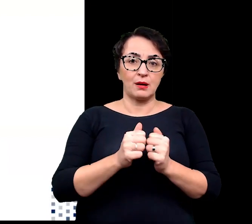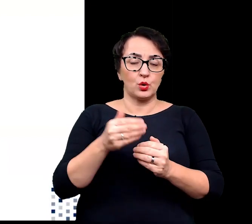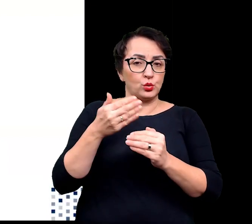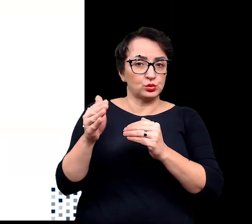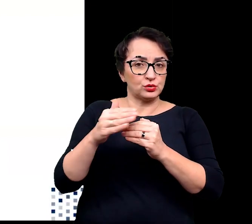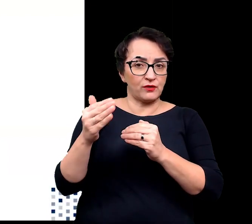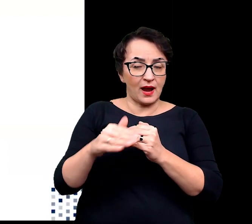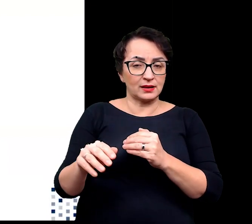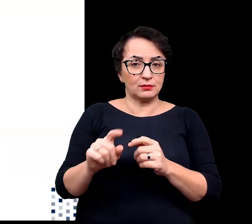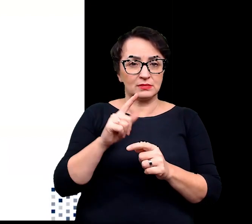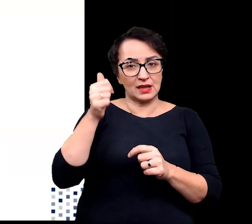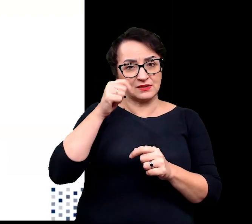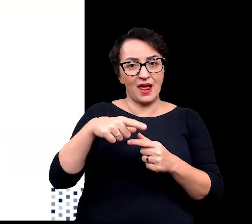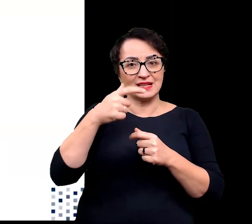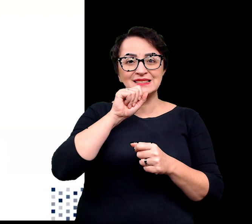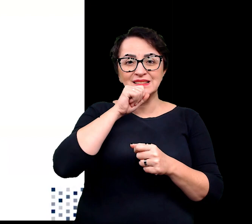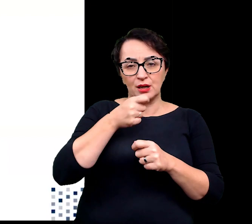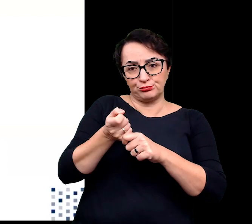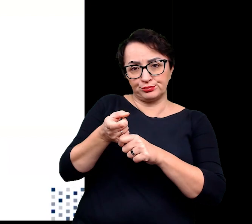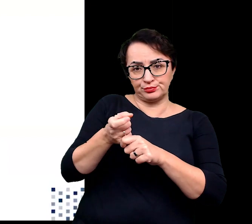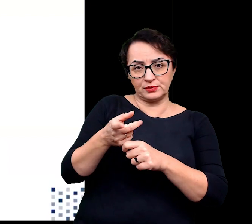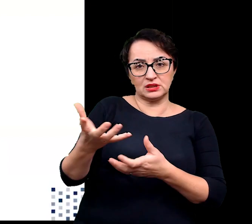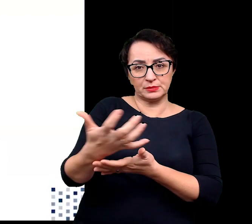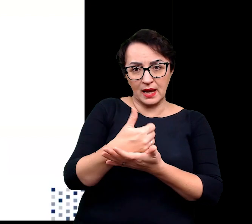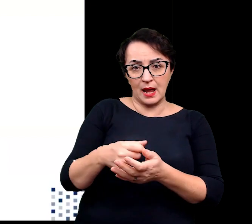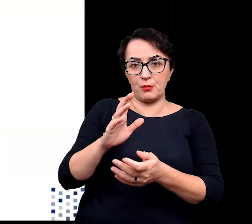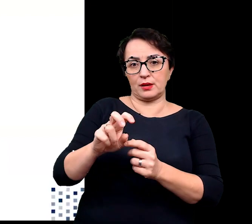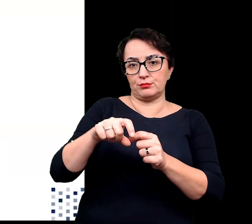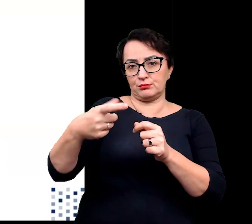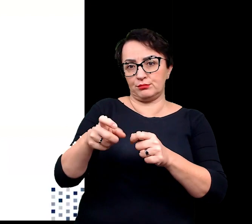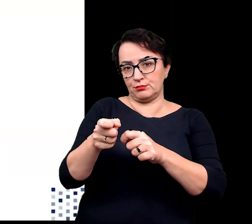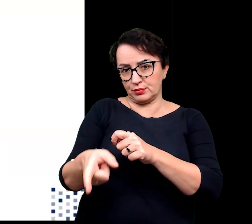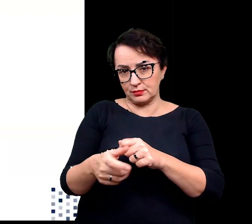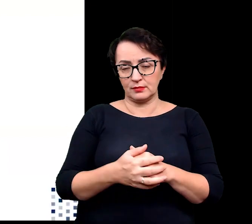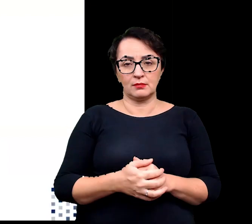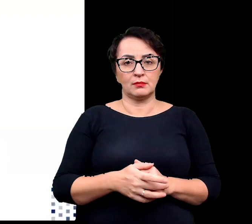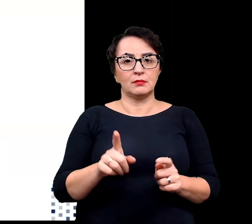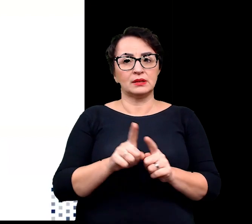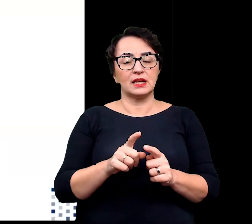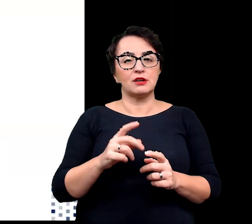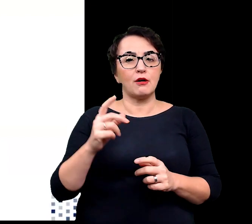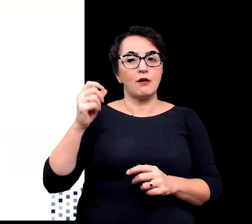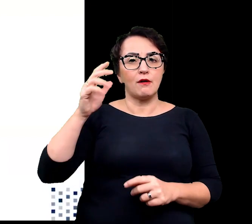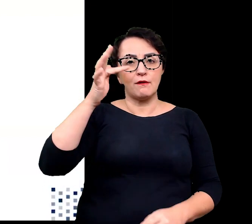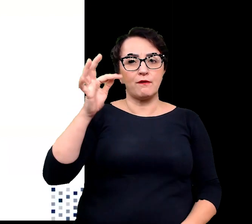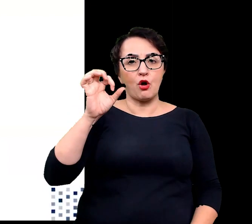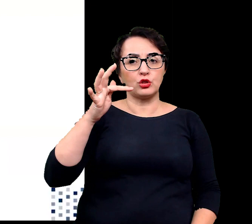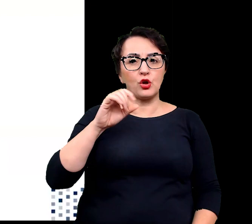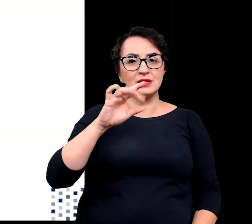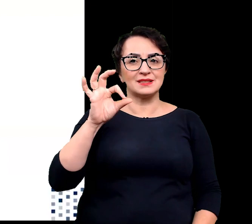w wyniku zrzucenia starszych liści, w których są zgromadzone czy zmiany szlaków fotosyntetycznych